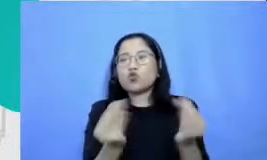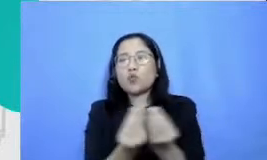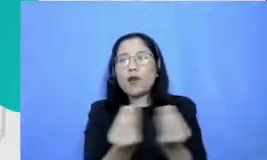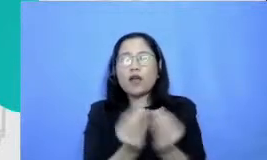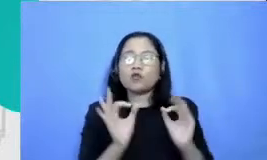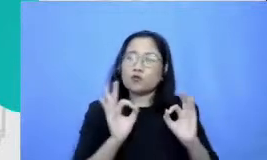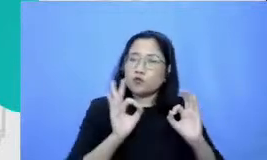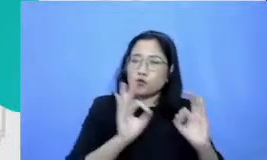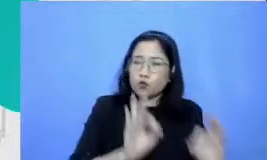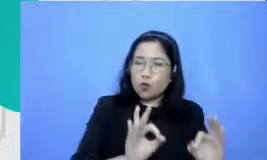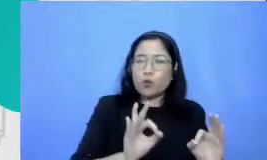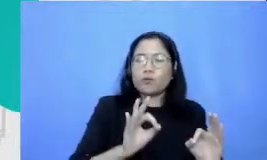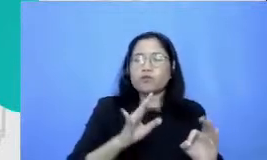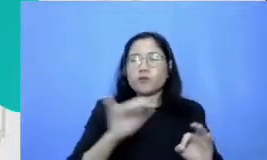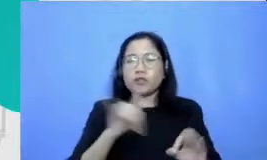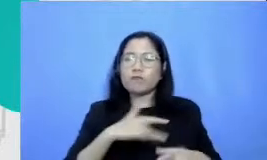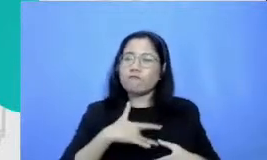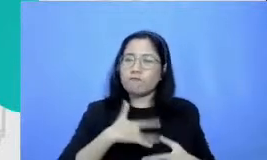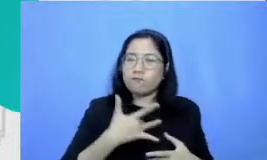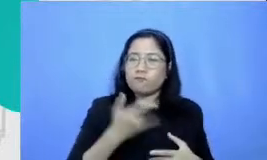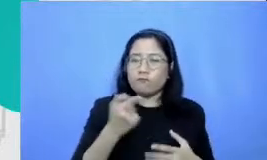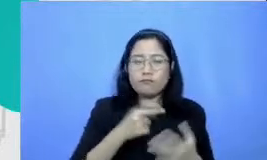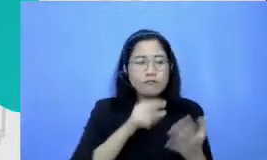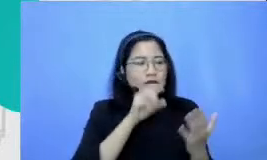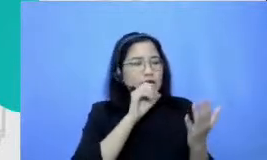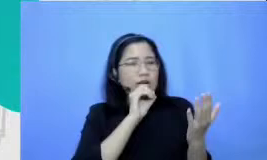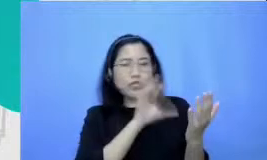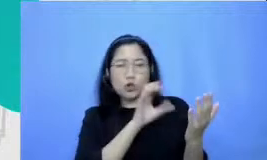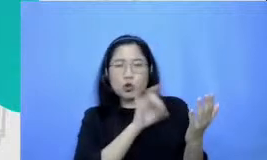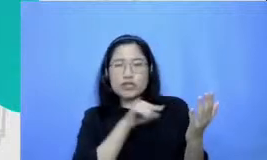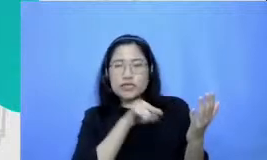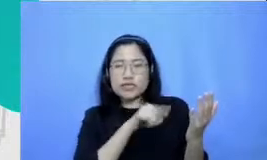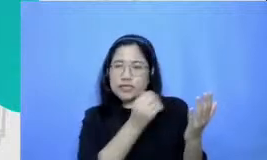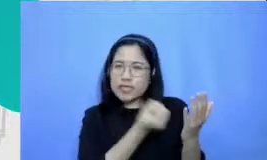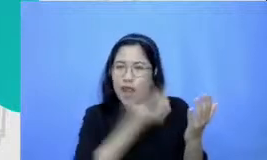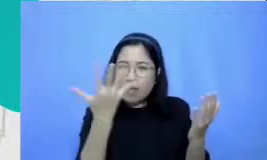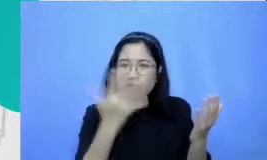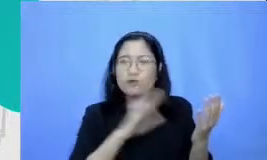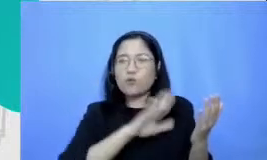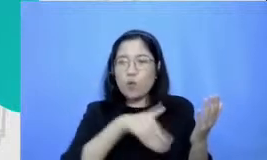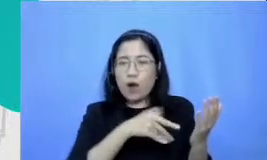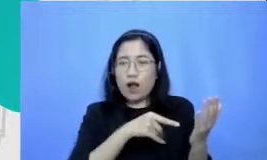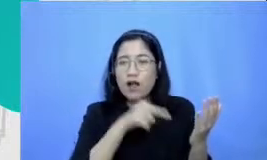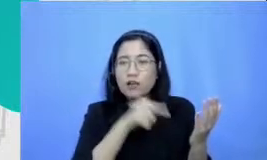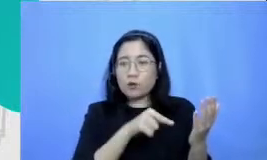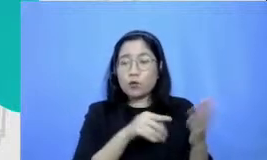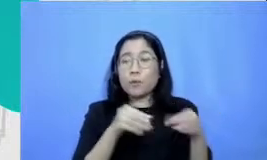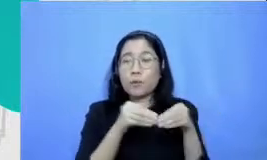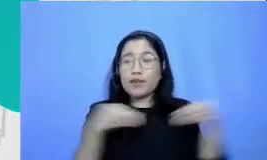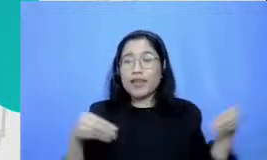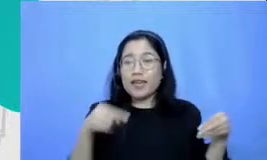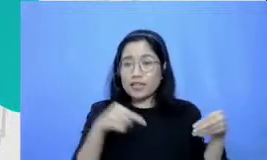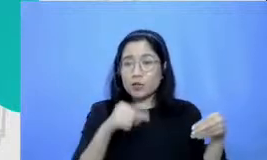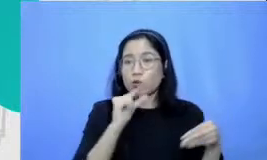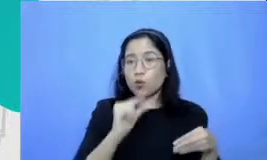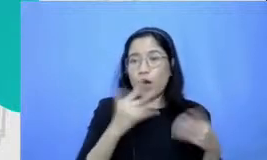Hai biar instruksinya jelas materi ini diperlukan untuk langkah berikutnya yaitu belajar-belajar